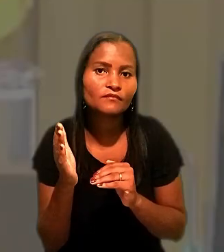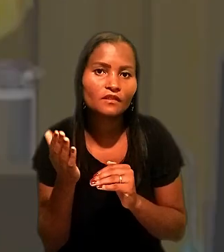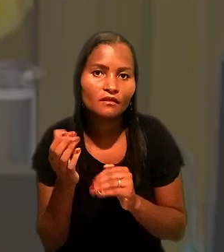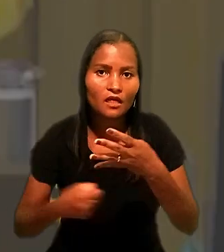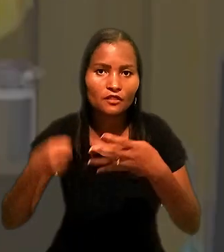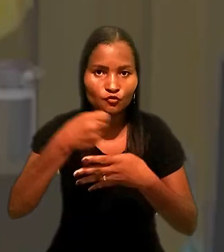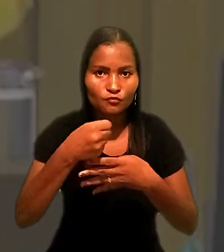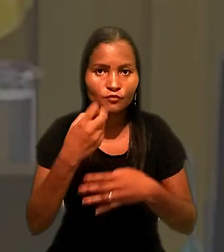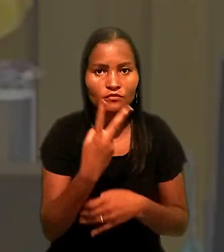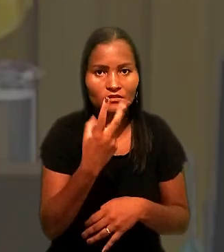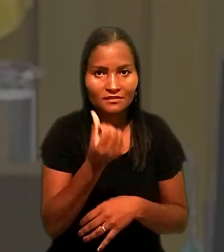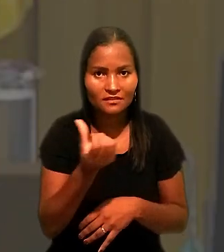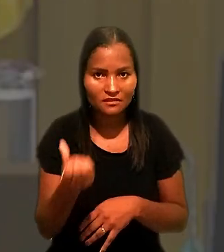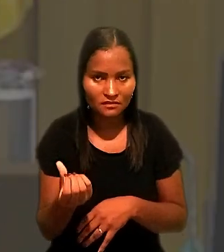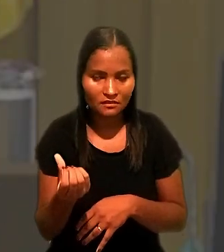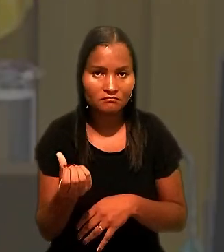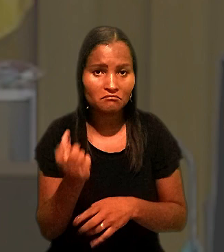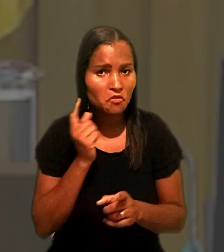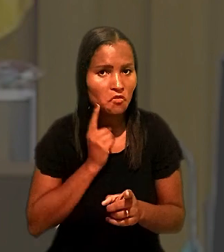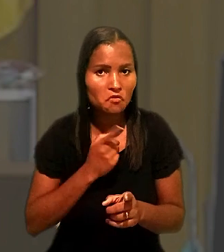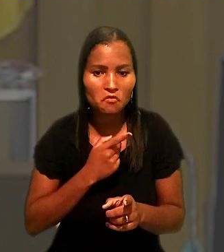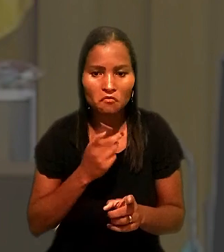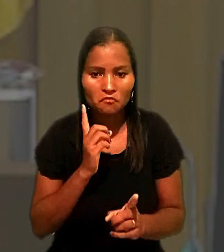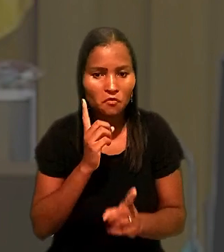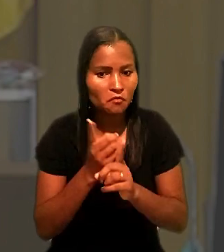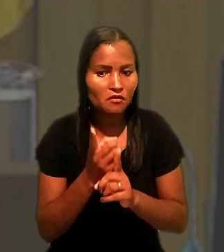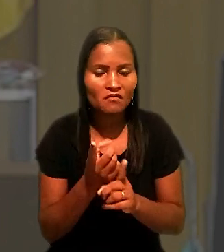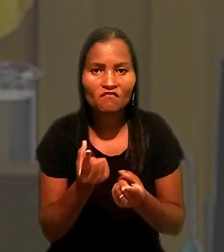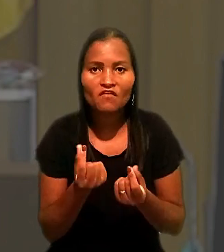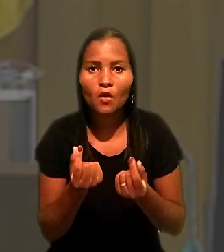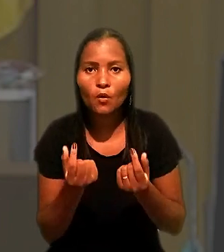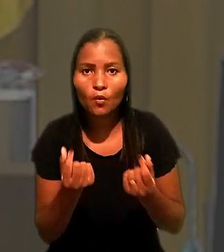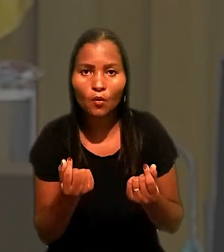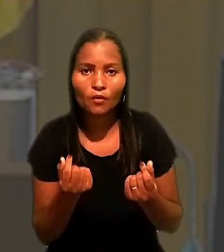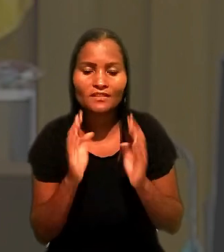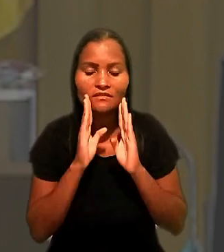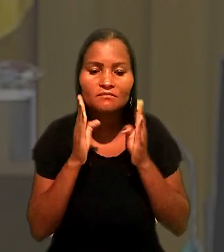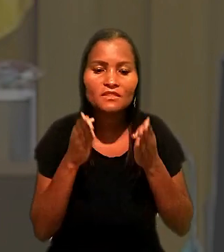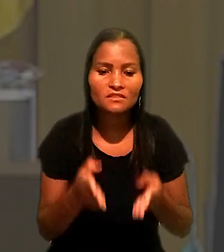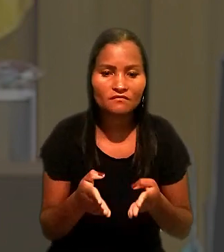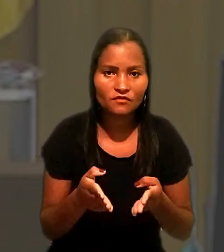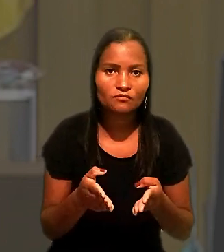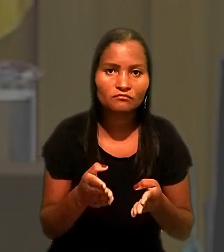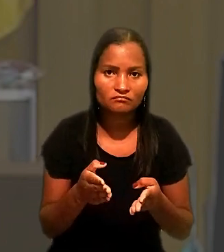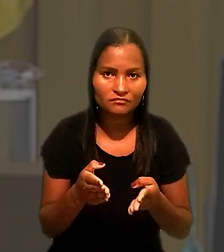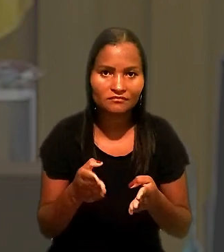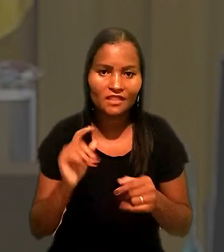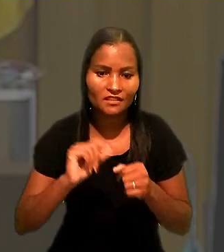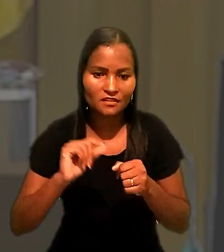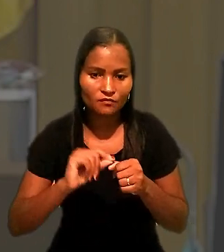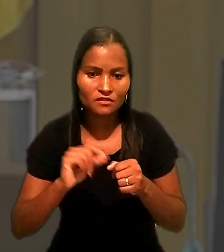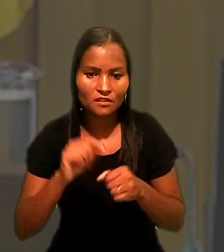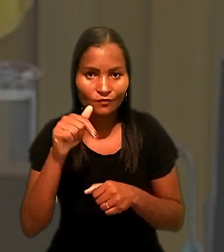Não encontrei o valor específico da execução deste processo, mas, tendo em vista que,